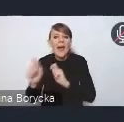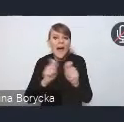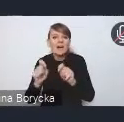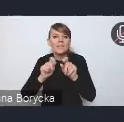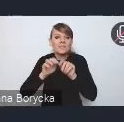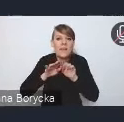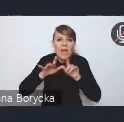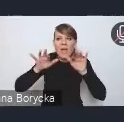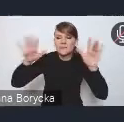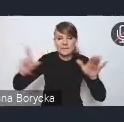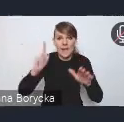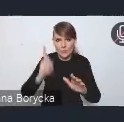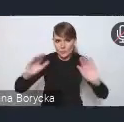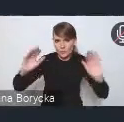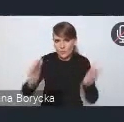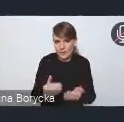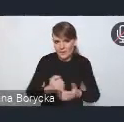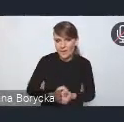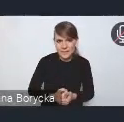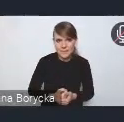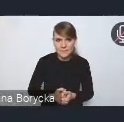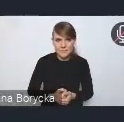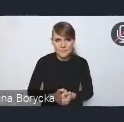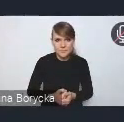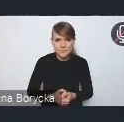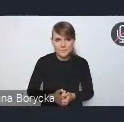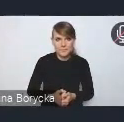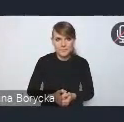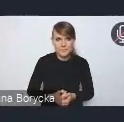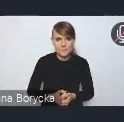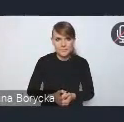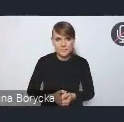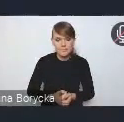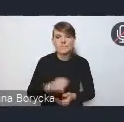Pomocne w kontekście tych zmian klimatu